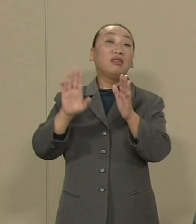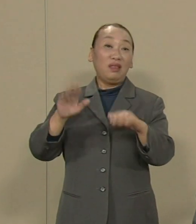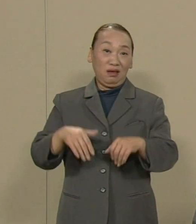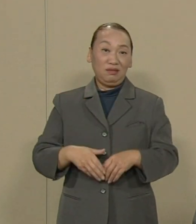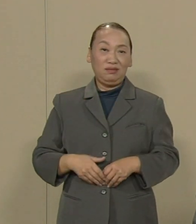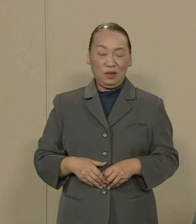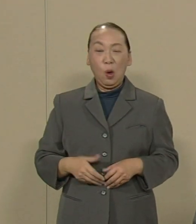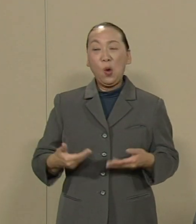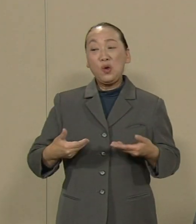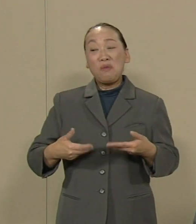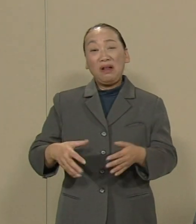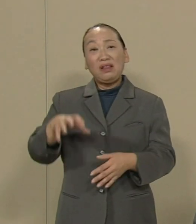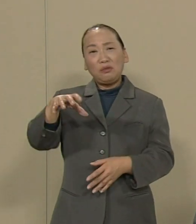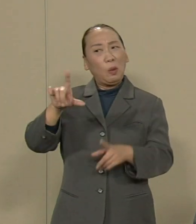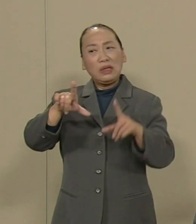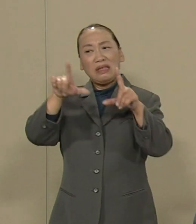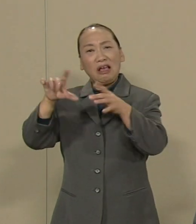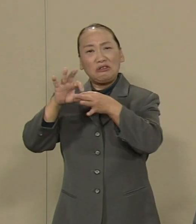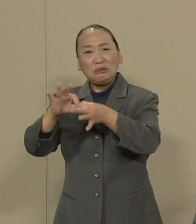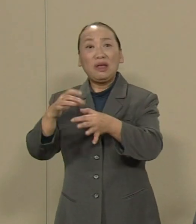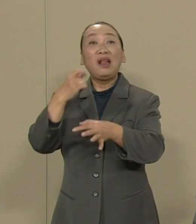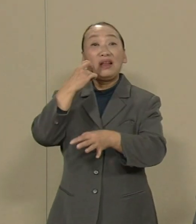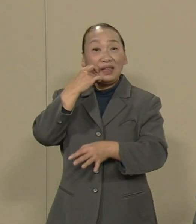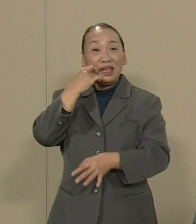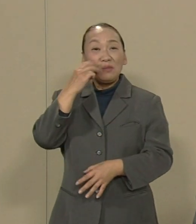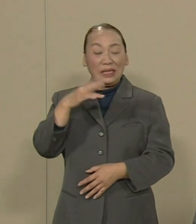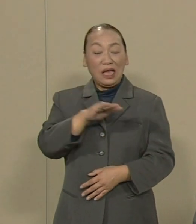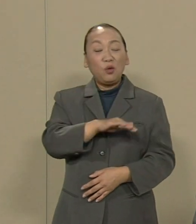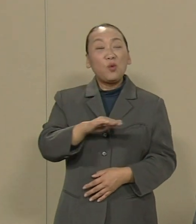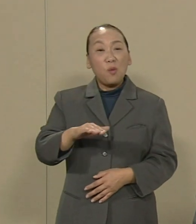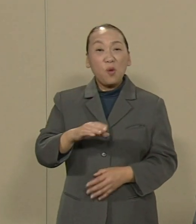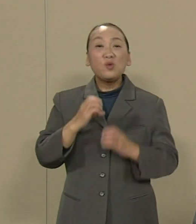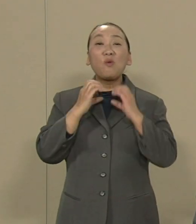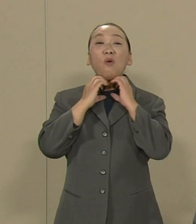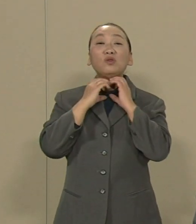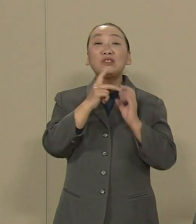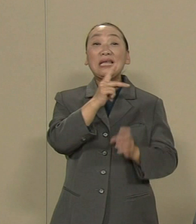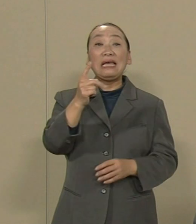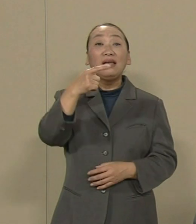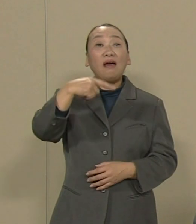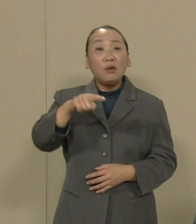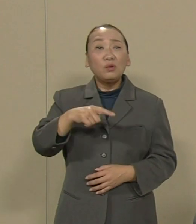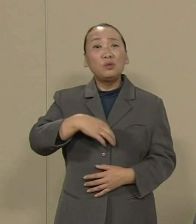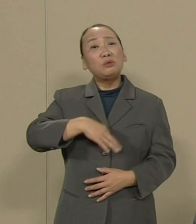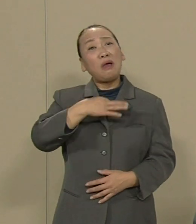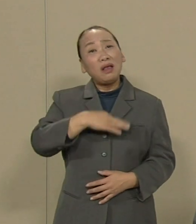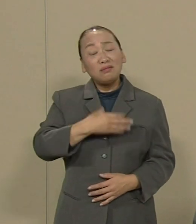あるいは子供の甲状腺がんの 不安に苦しむ福島の多くの方々